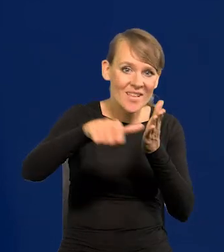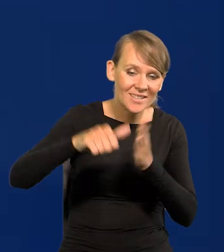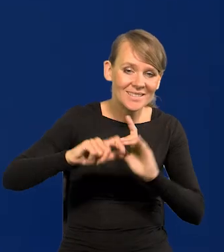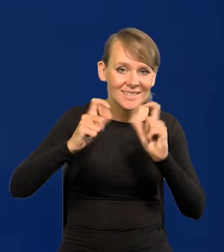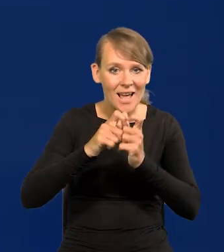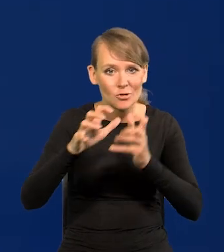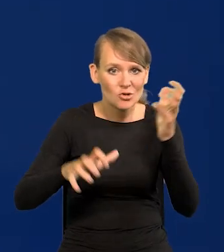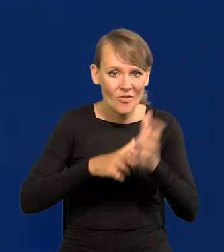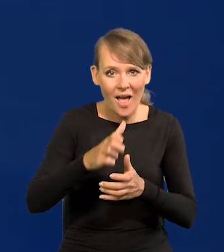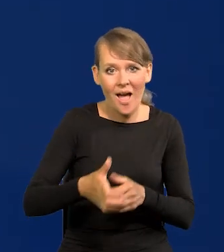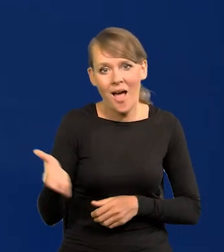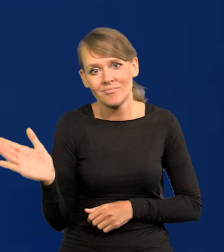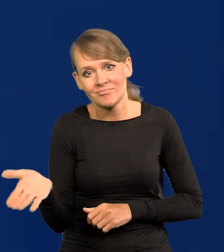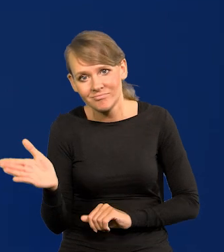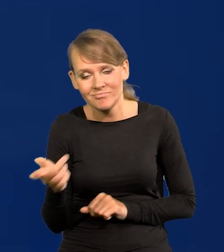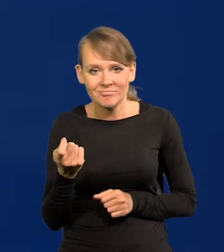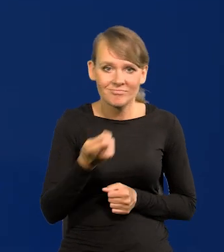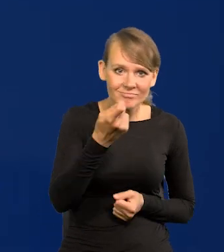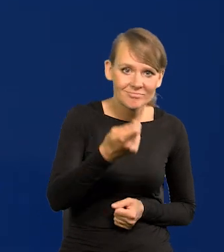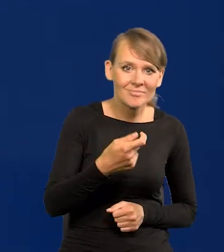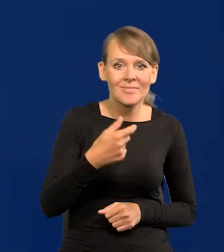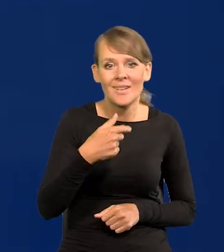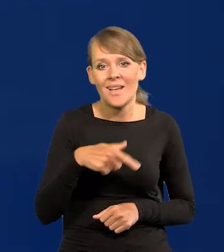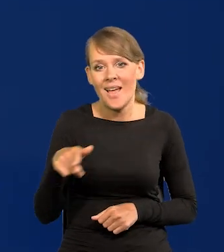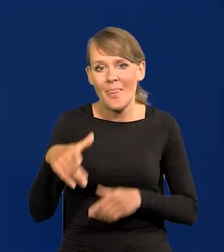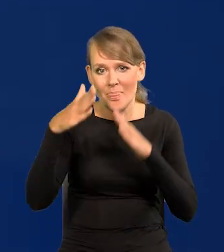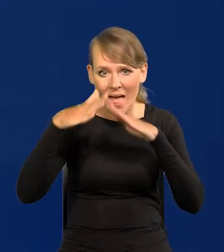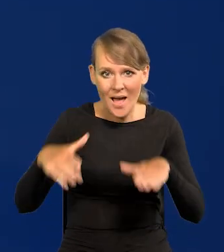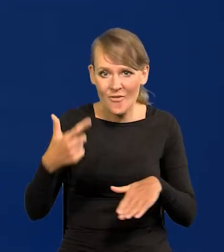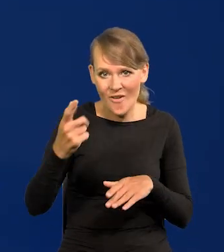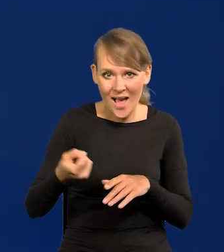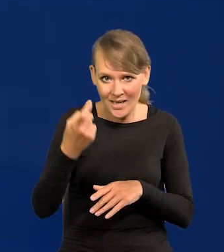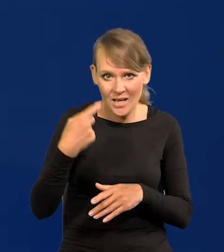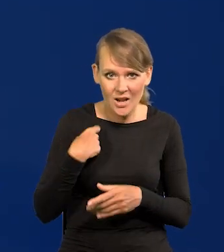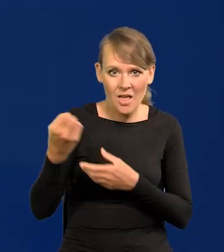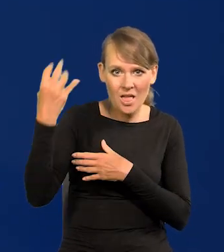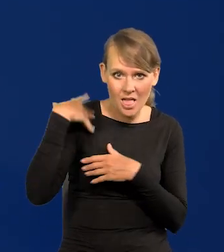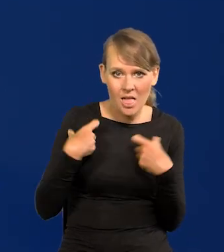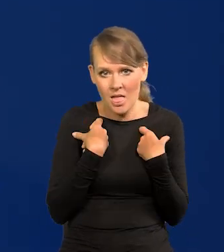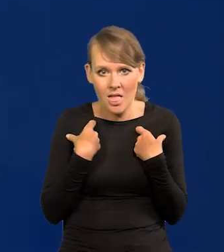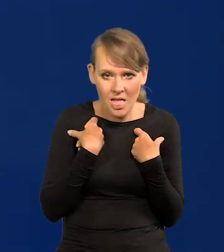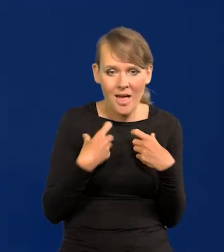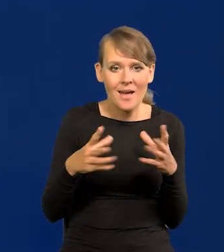Ja z dwukilogramowym namiotem przejechałem całą Europę razem z narzeczoną, dzisiejszą żoną.